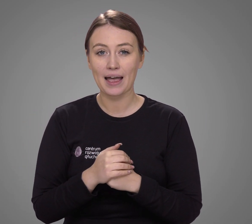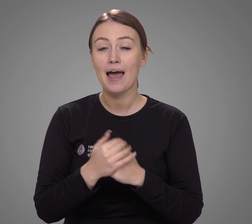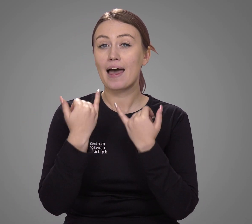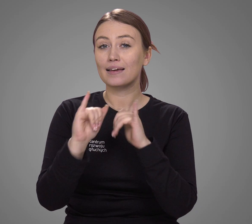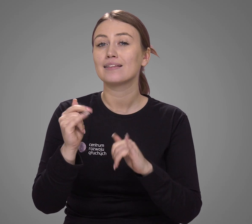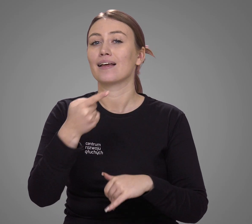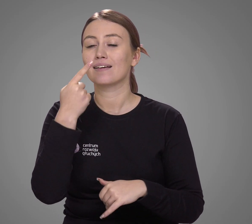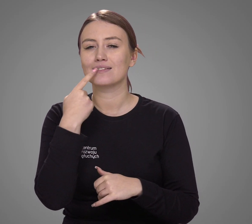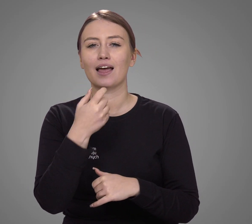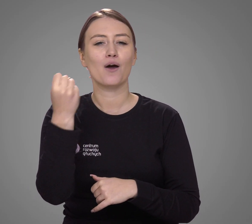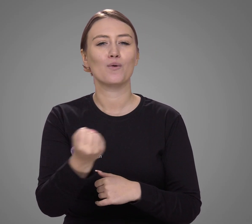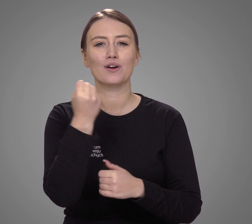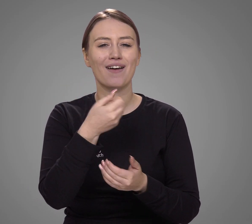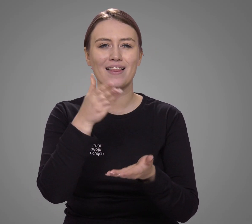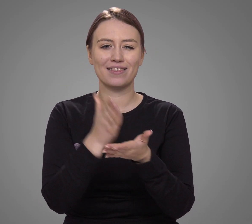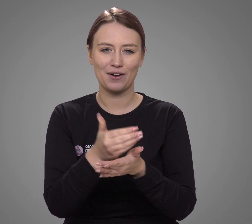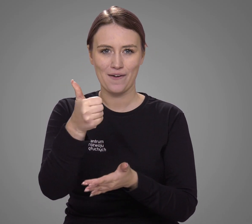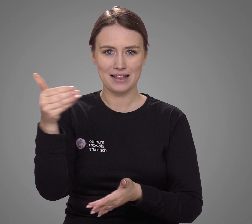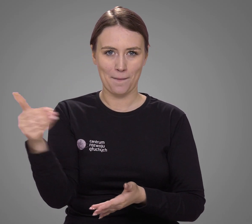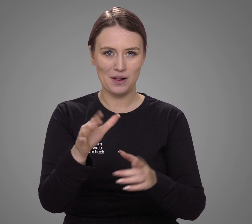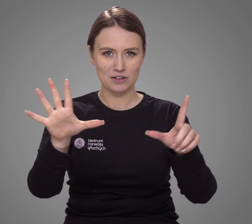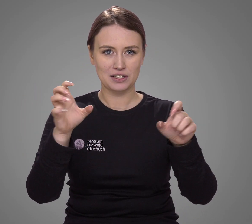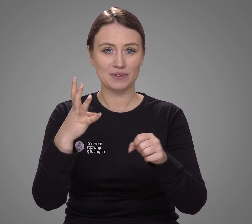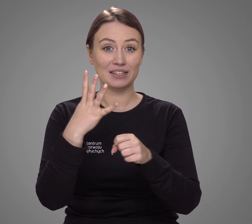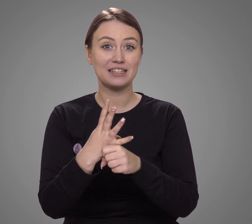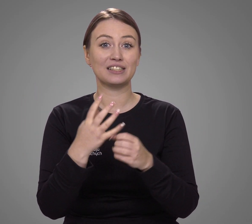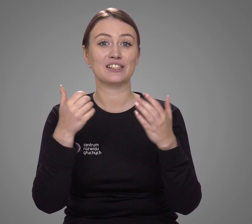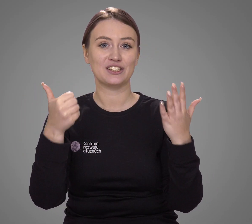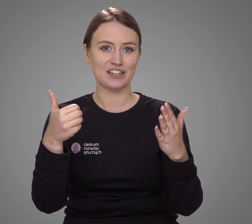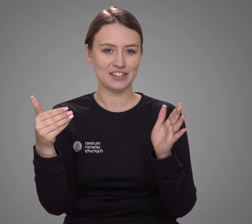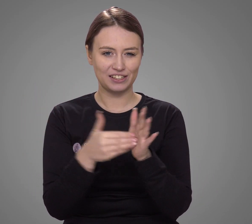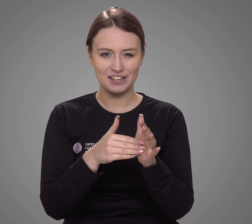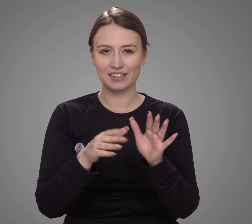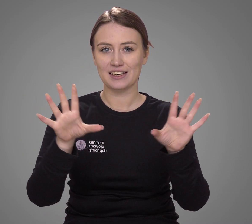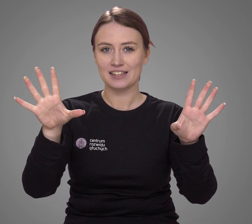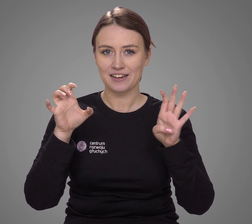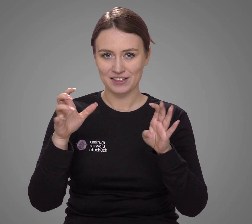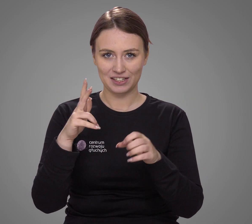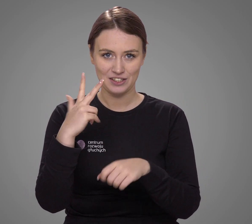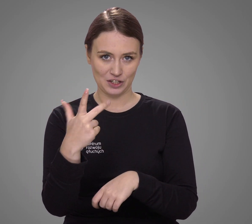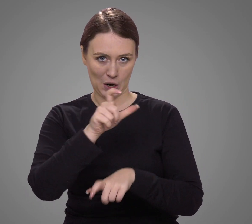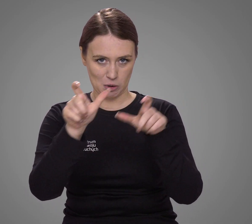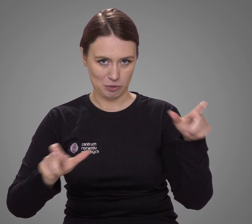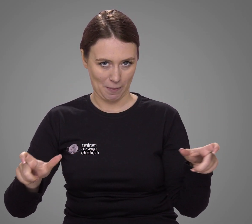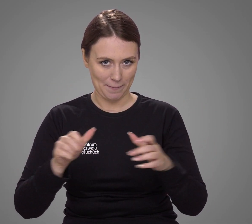Inne języki w kontaktach domowych są używane przez tylko 1 746 903 osób.